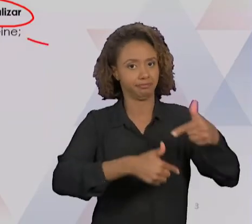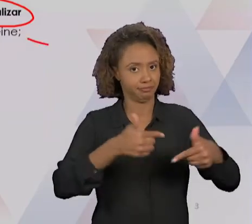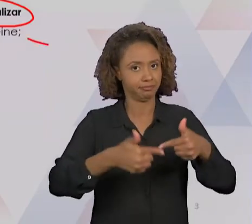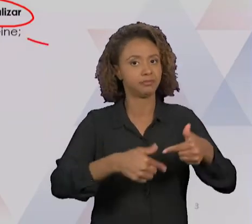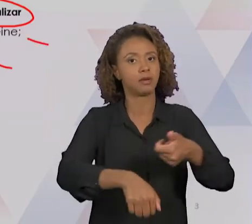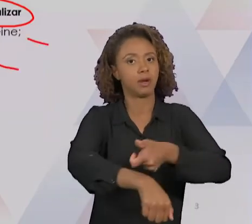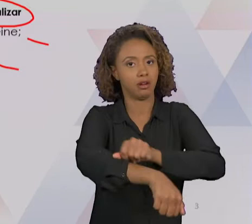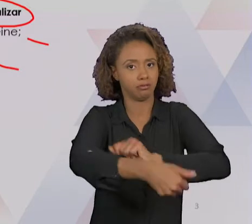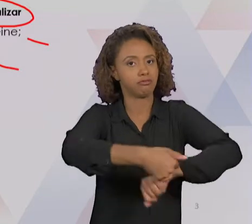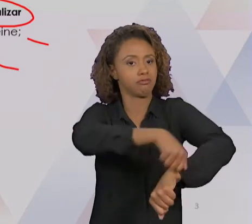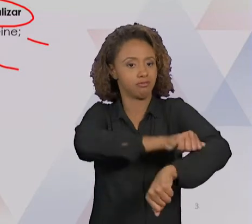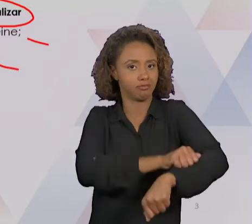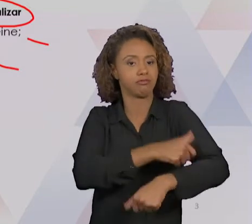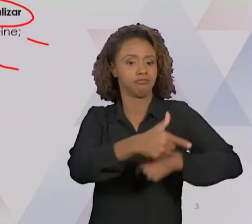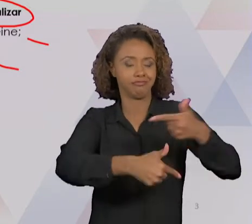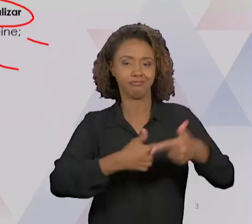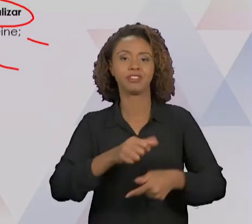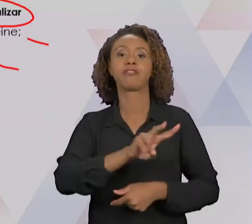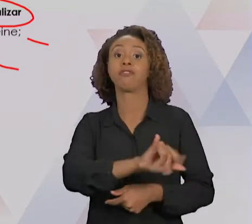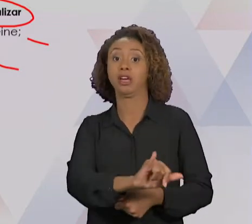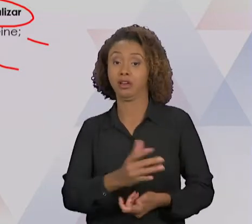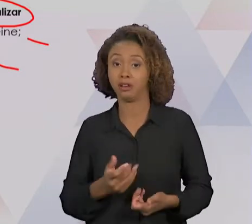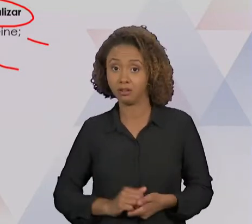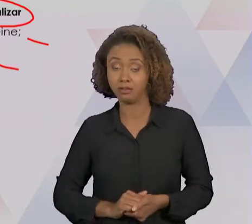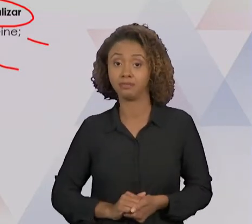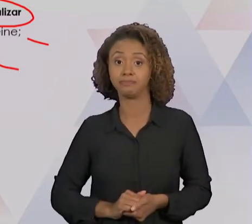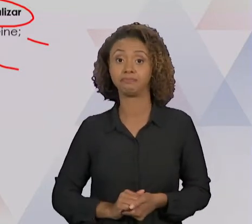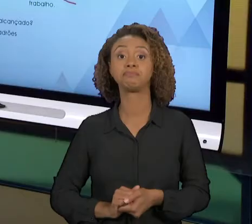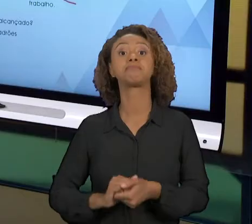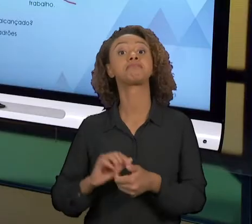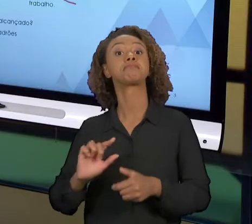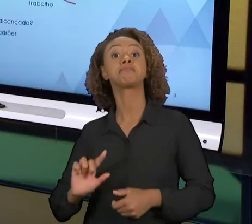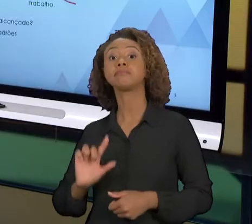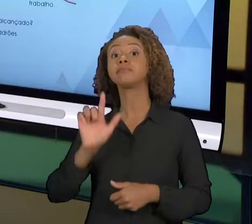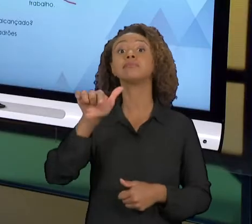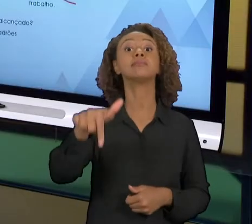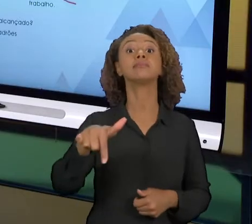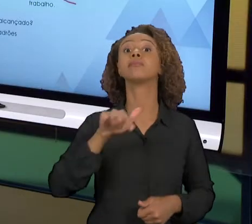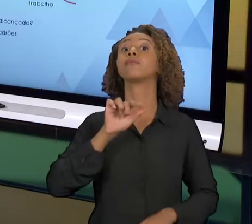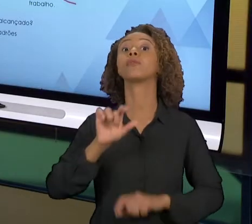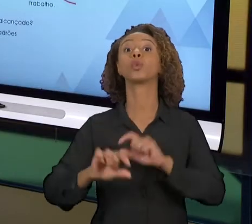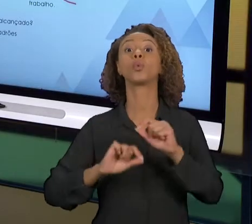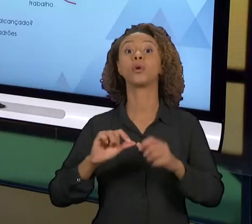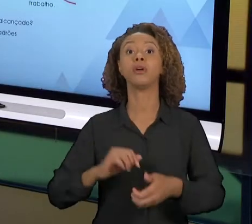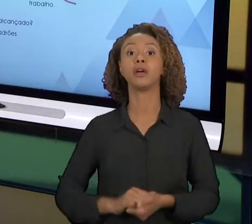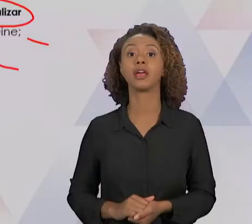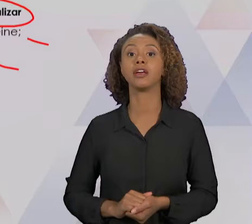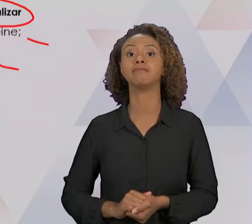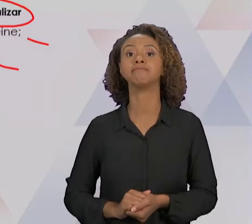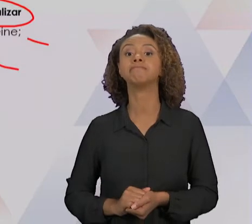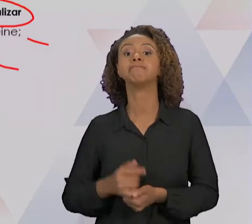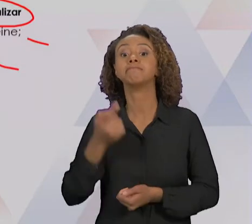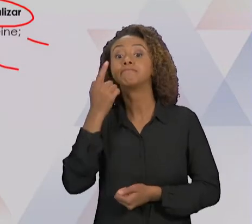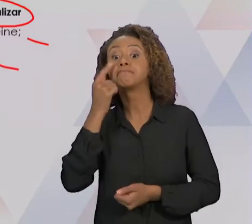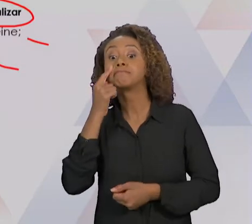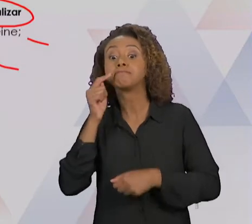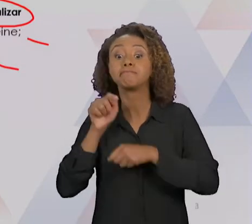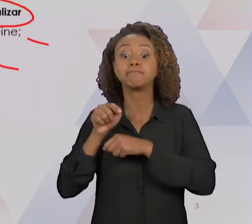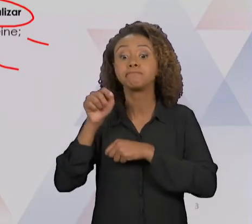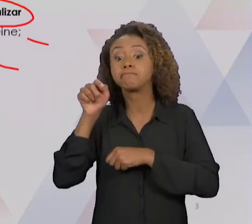TREINAR, EXECUTAR ESSE TRABALHO. E LOGO APÓS ISSO A GENTE VAI PASSAR PARA A ETAPA DE VERIFICAR.